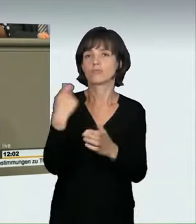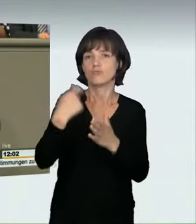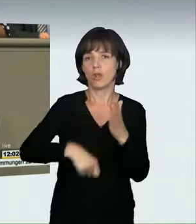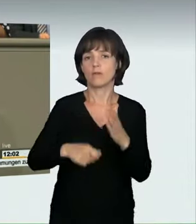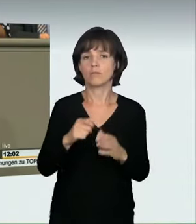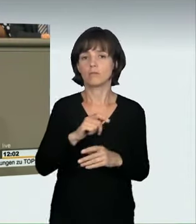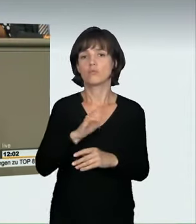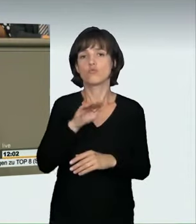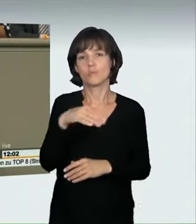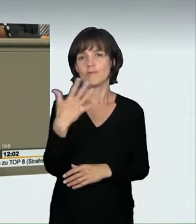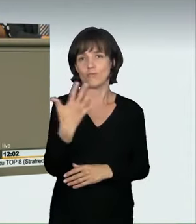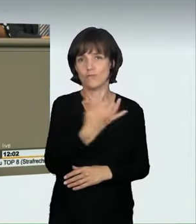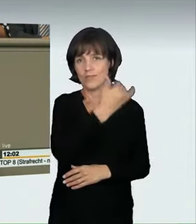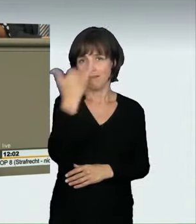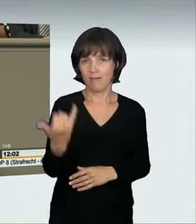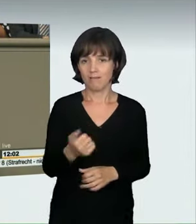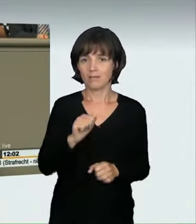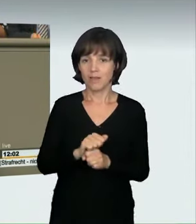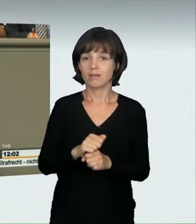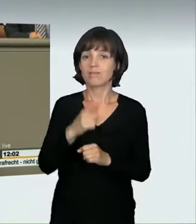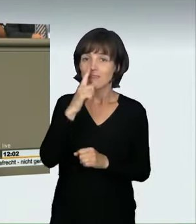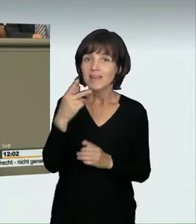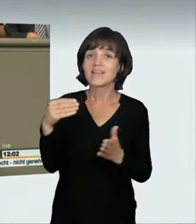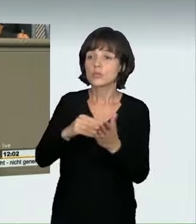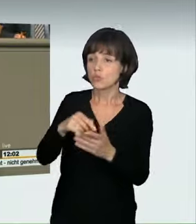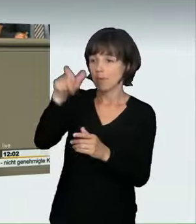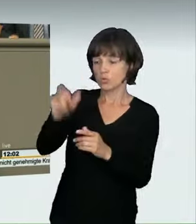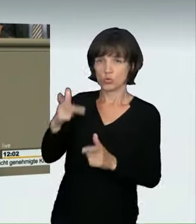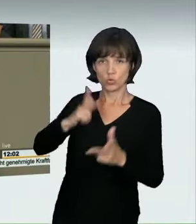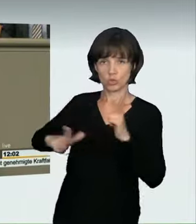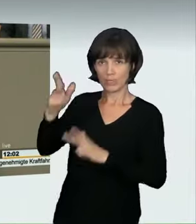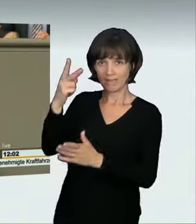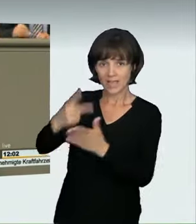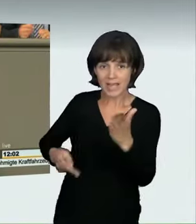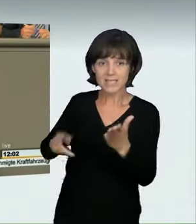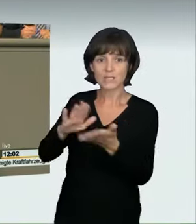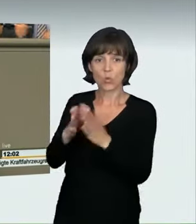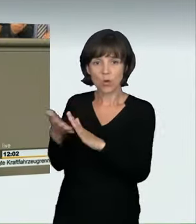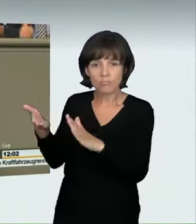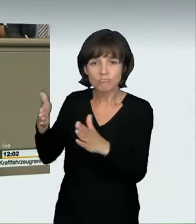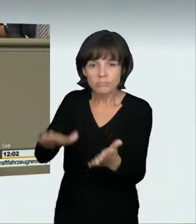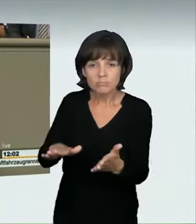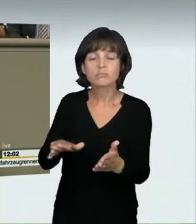oder gar getötet werden, beträgt die Höchstfreiheitsstrafe zehn Jahre. Um Wiederholungstaten einzuschränken oder zu verhindern,